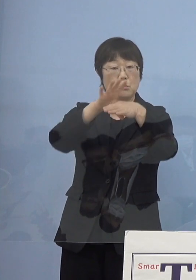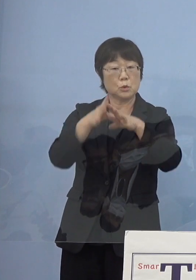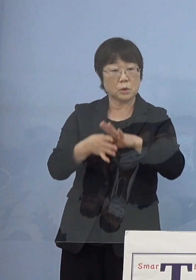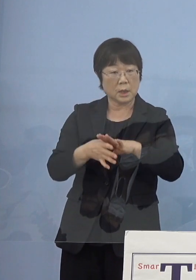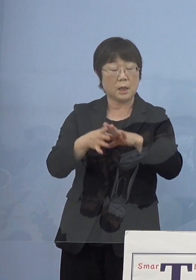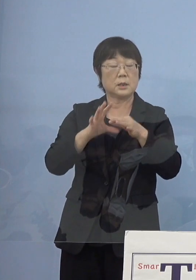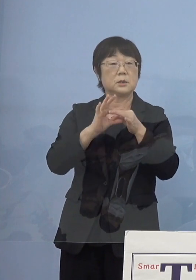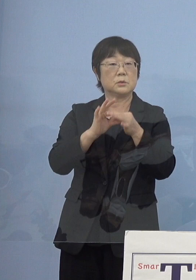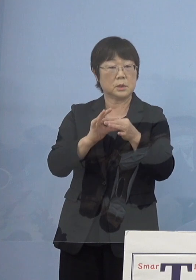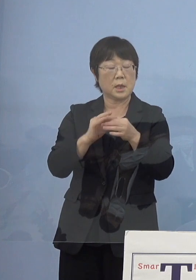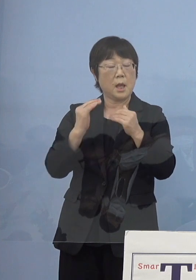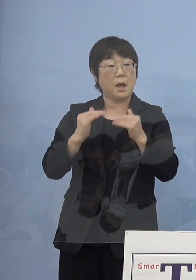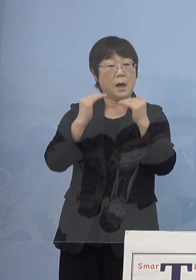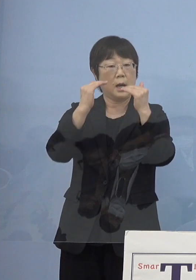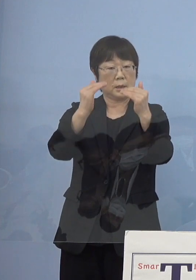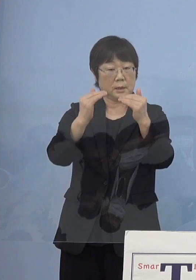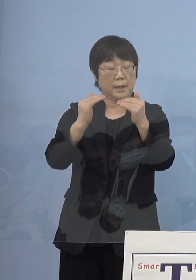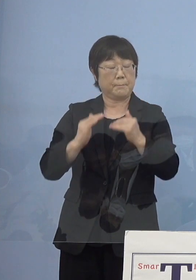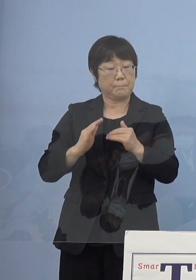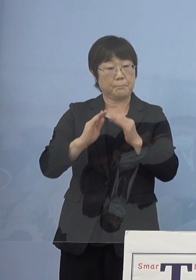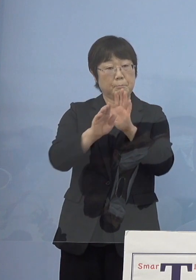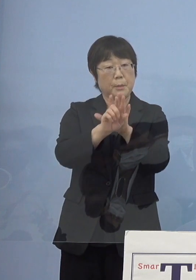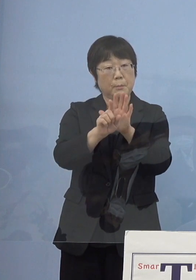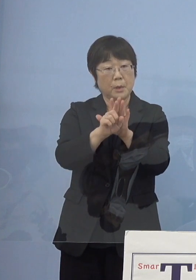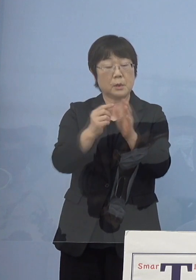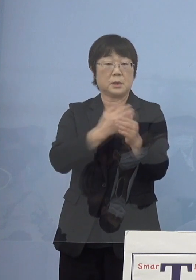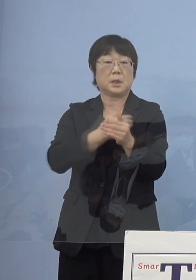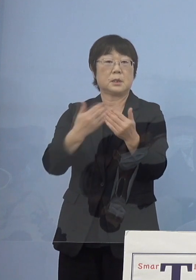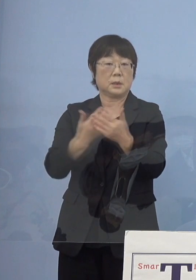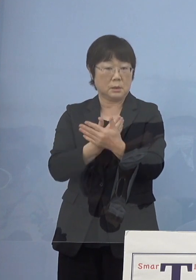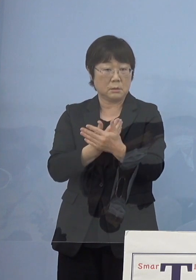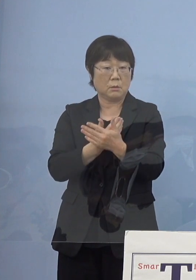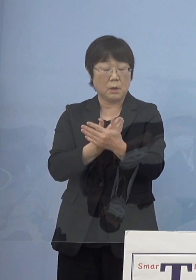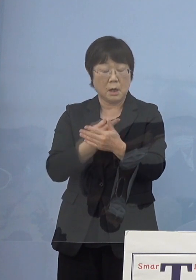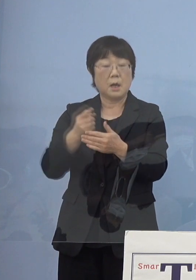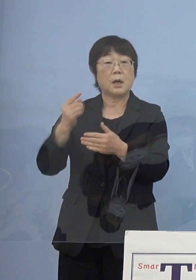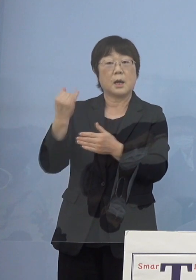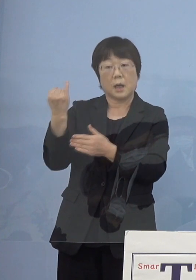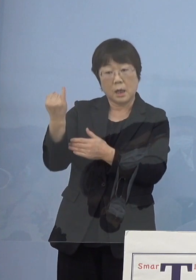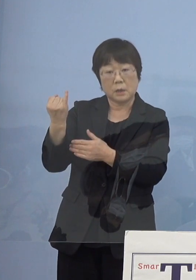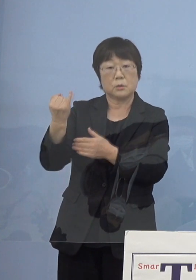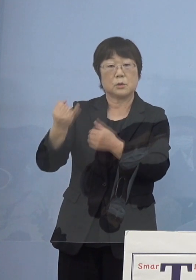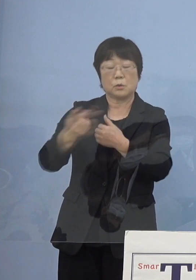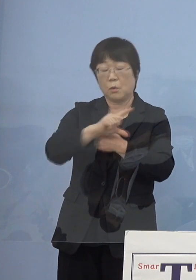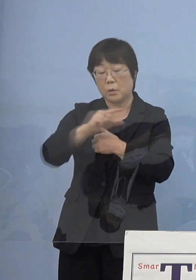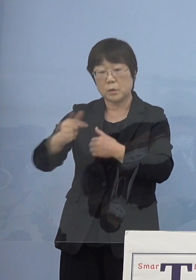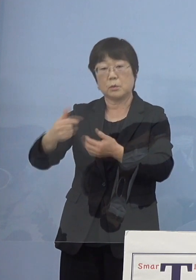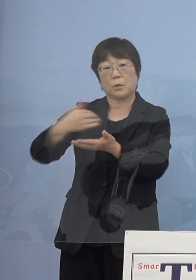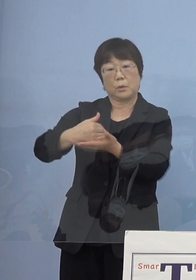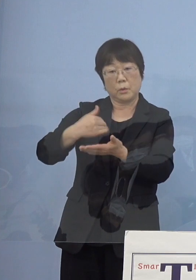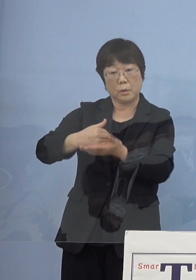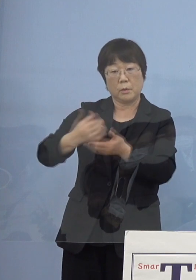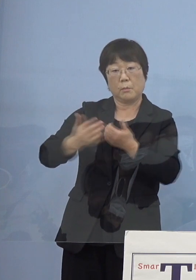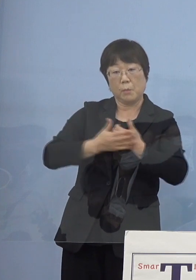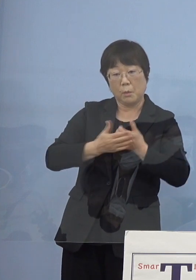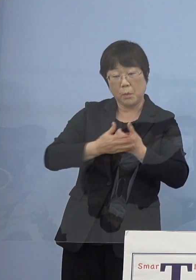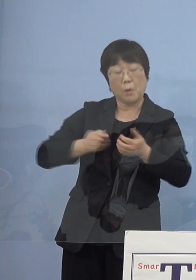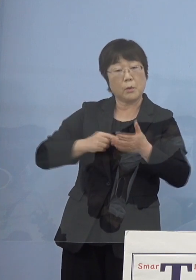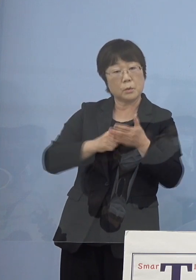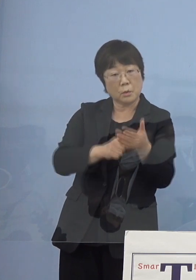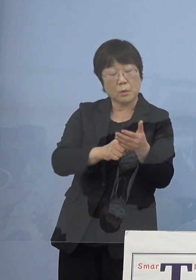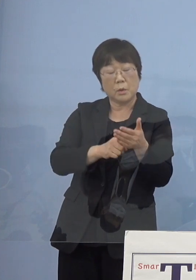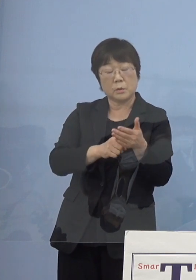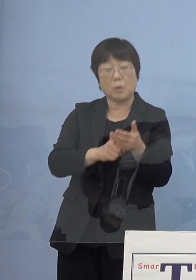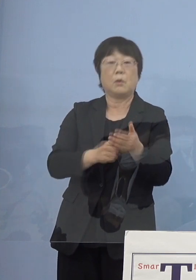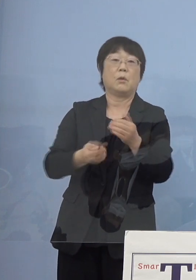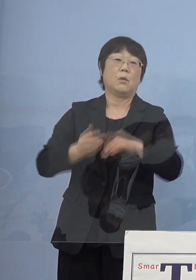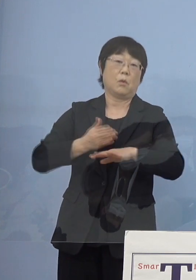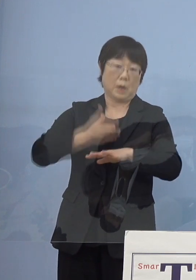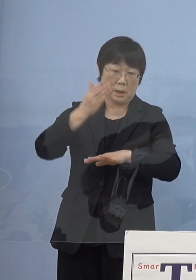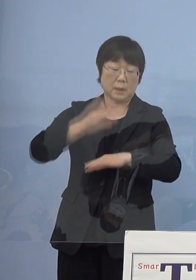その後発展させることが出来たのも 瀬戸内寂聴さんの様々なご協力ご尽力その賜物と